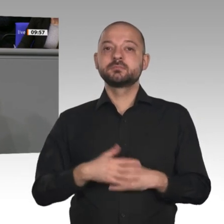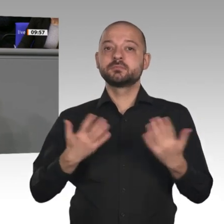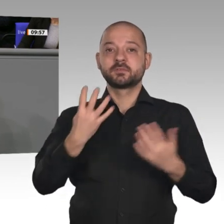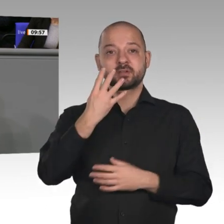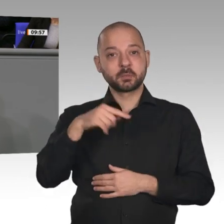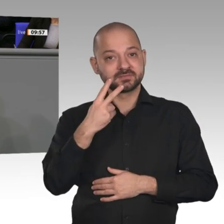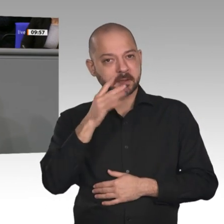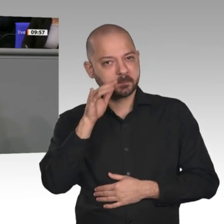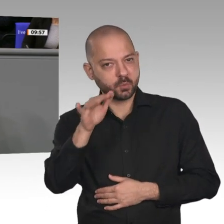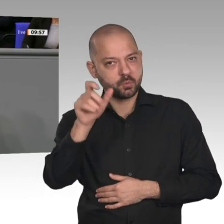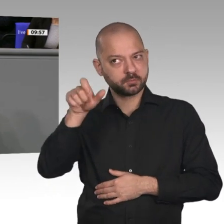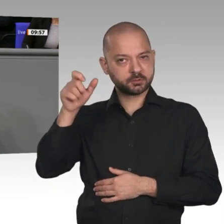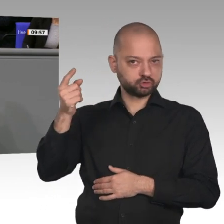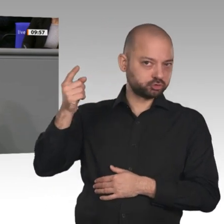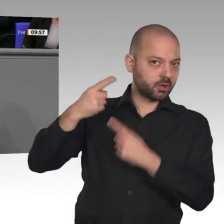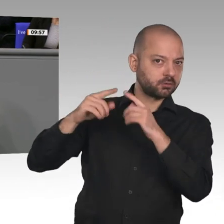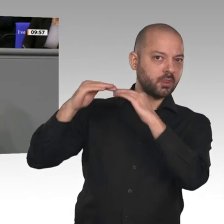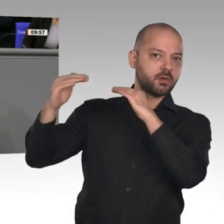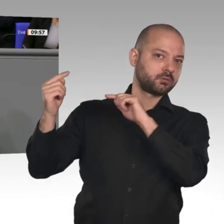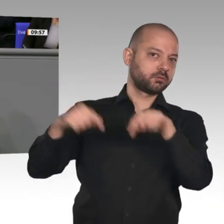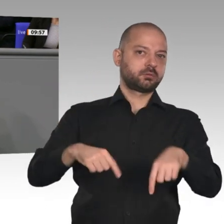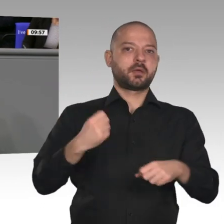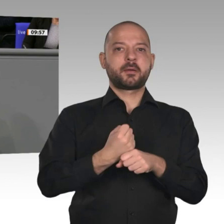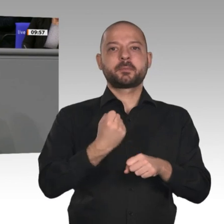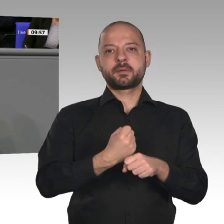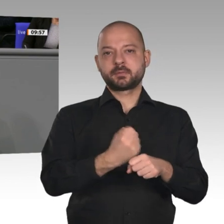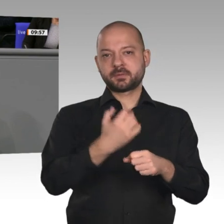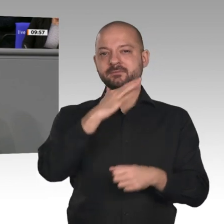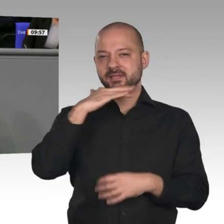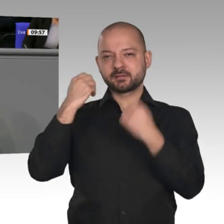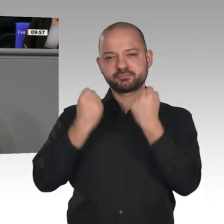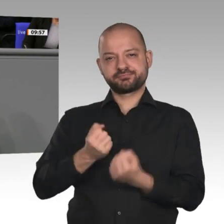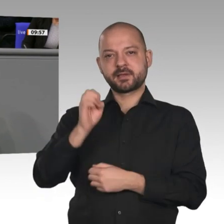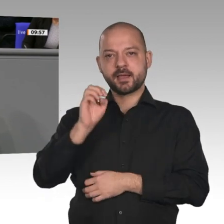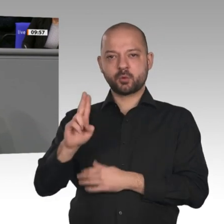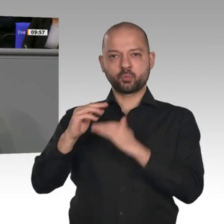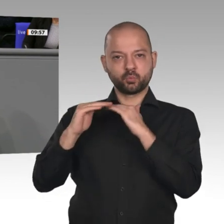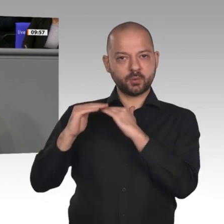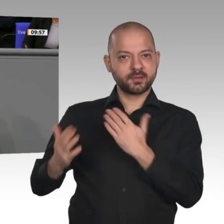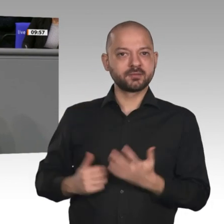die Fachkräfte, die wir zum Teil händeringend suchen und die diesen Wirtschaftsaufschwung